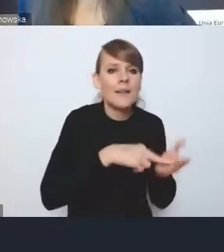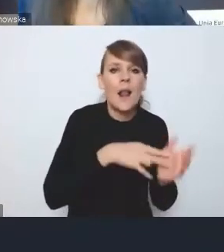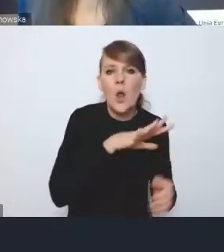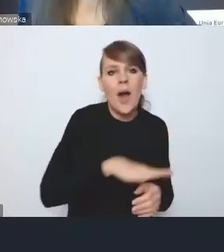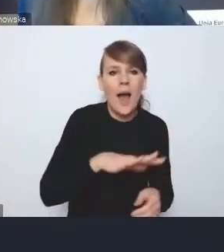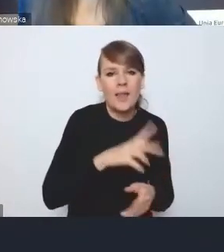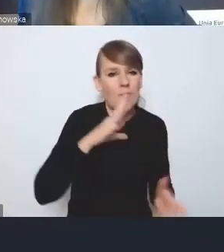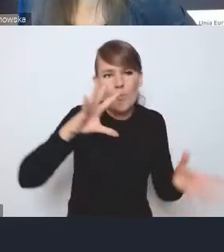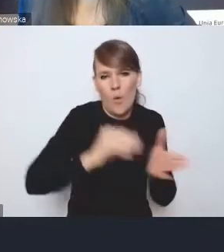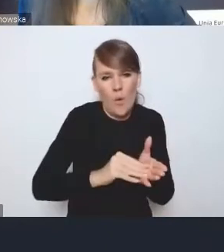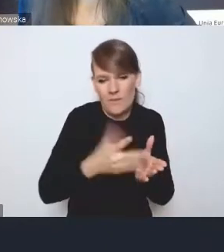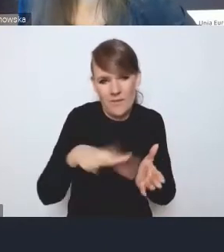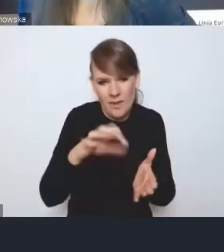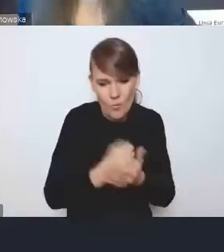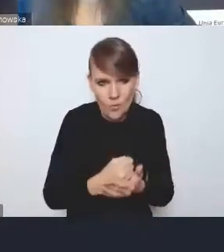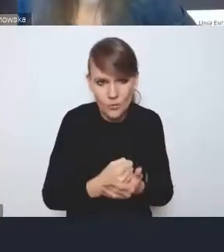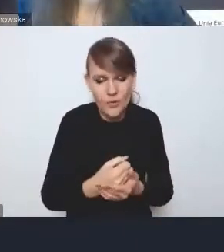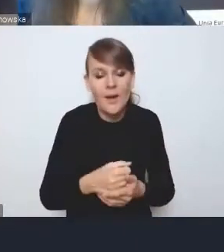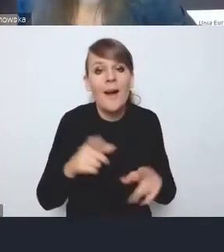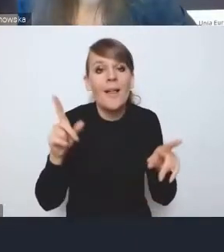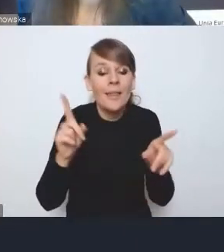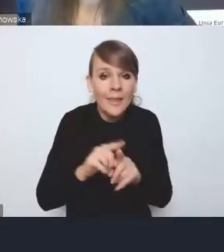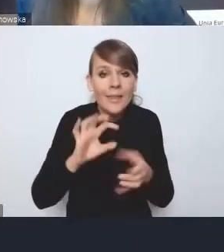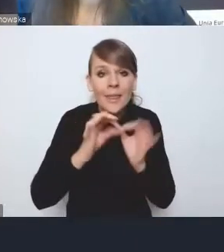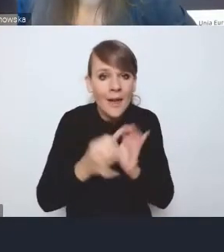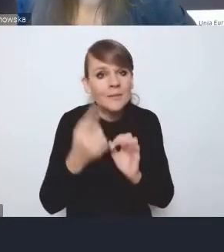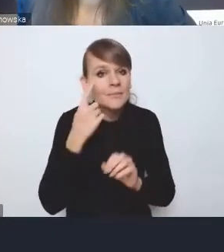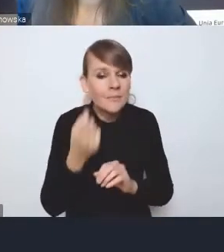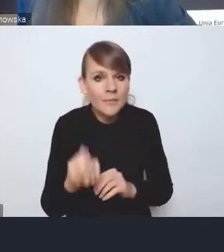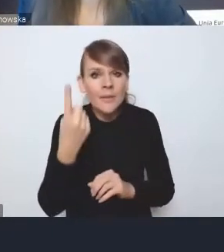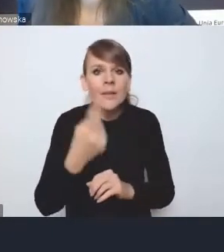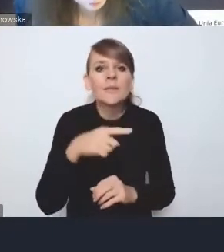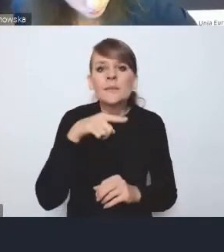Aż do skrajnego przypadku, kiedy strategia ponadlokalna